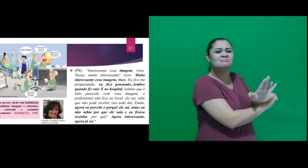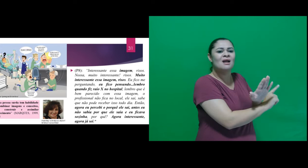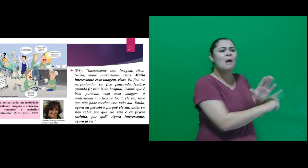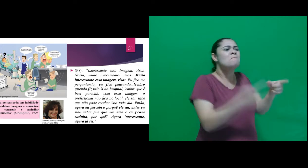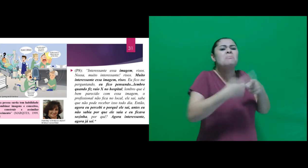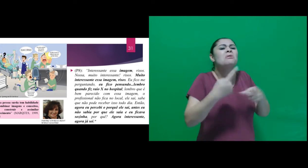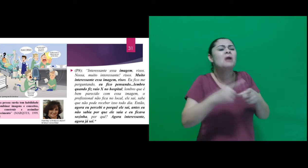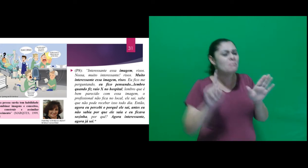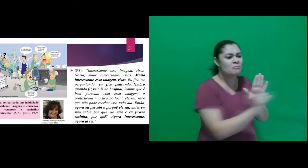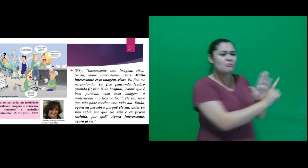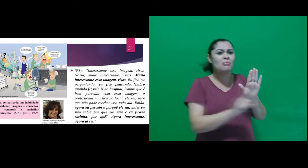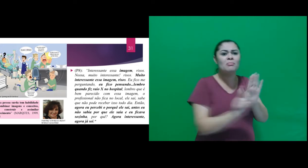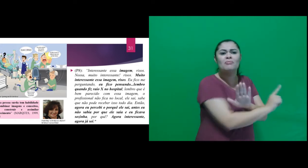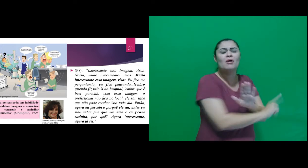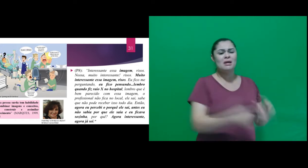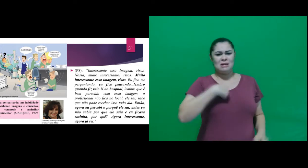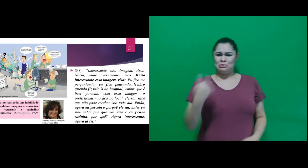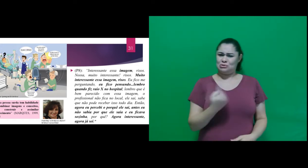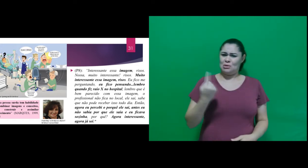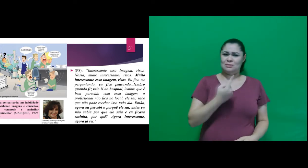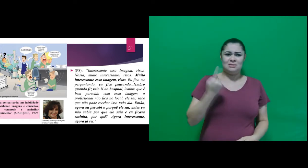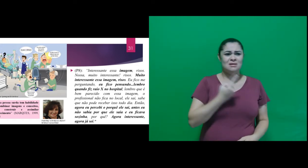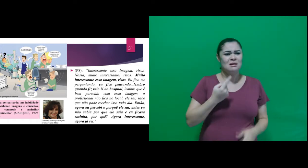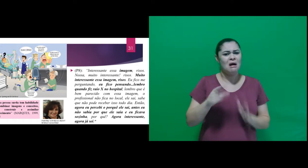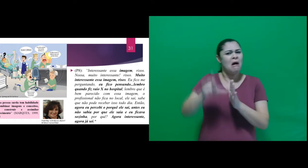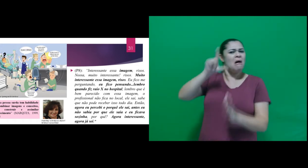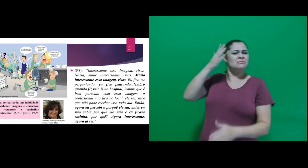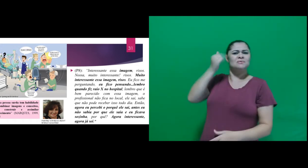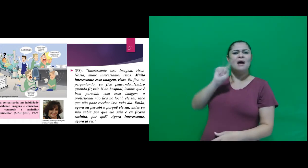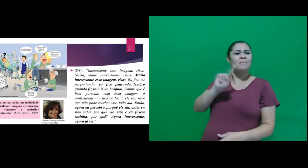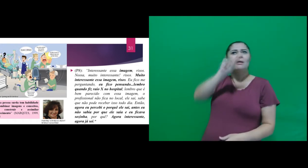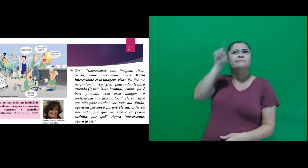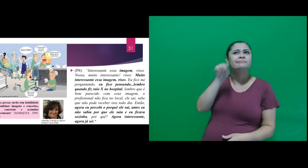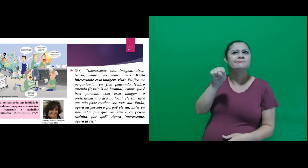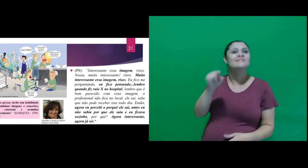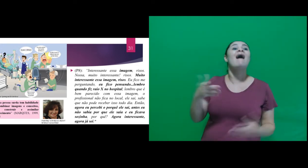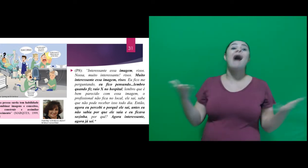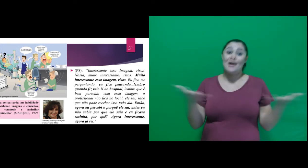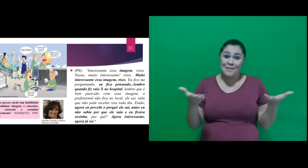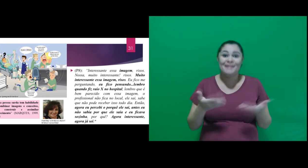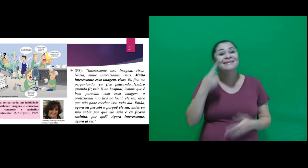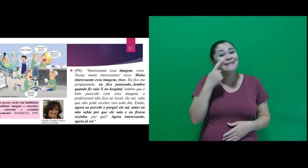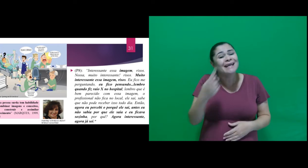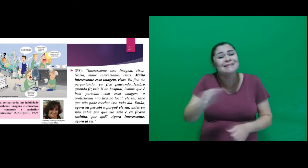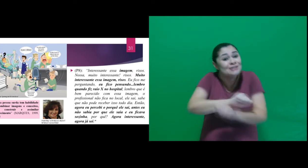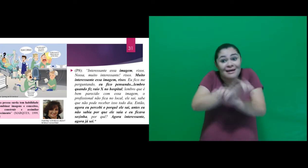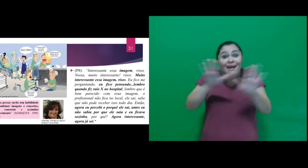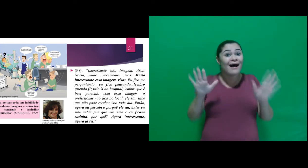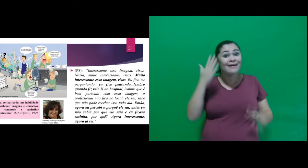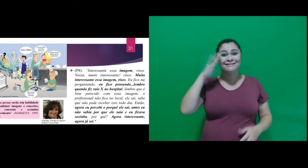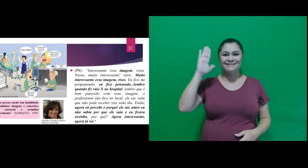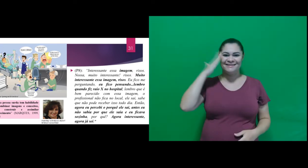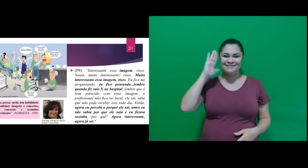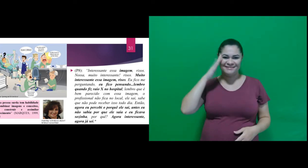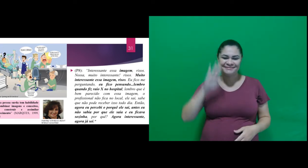sabia por que ele saia e eu ficava sozinha, por quê? Agora interessante, agora já sei.”